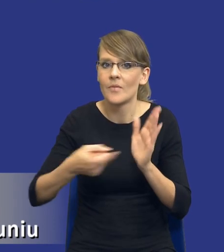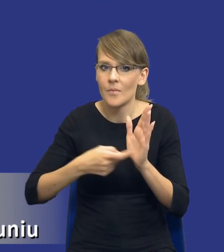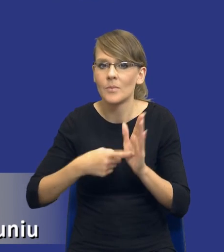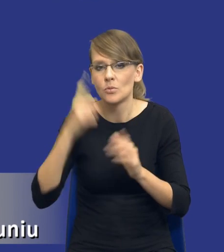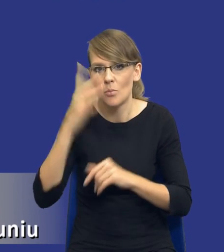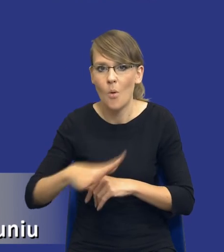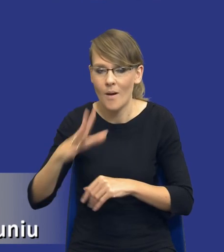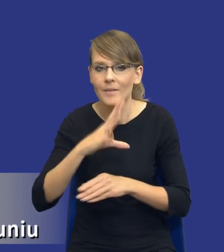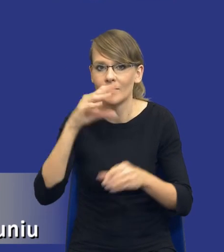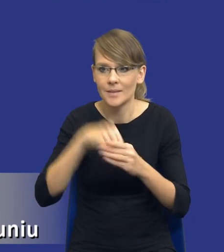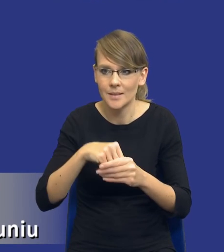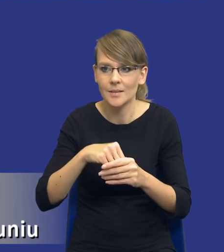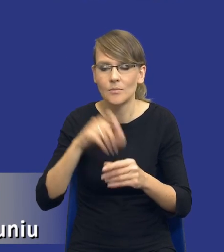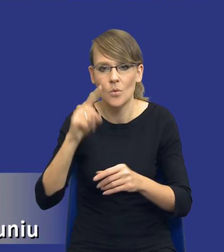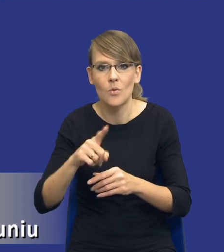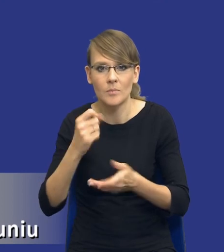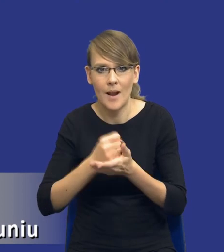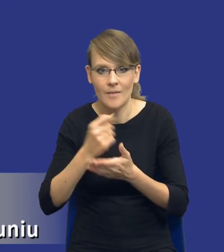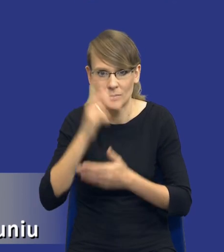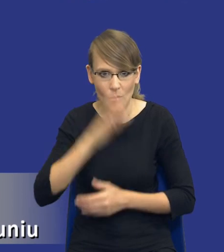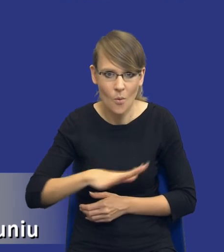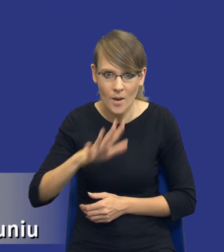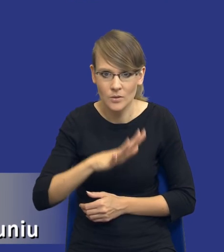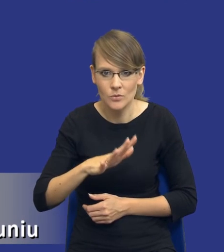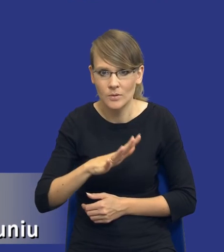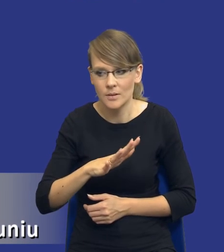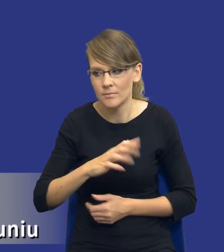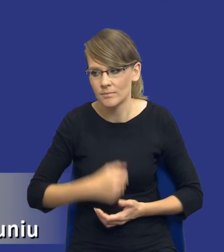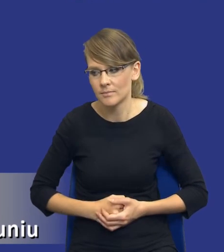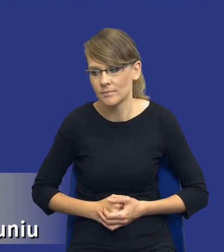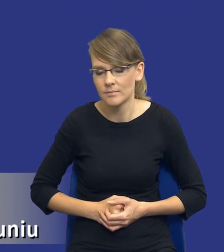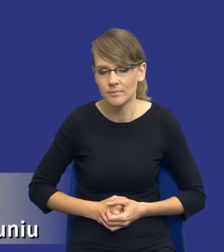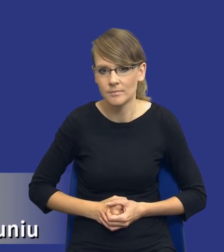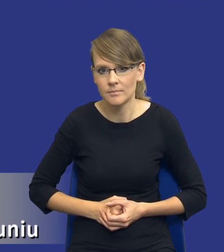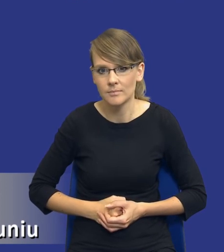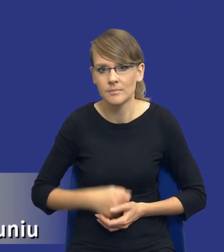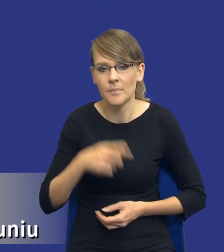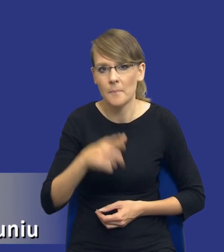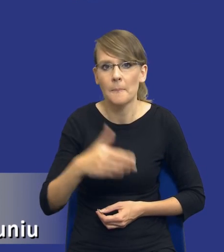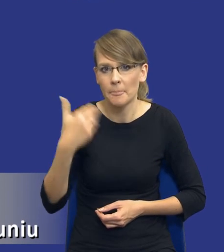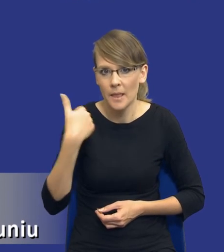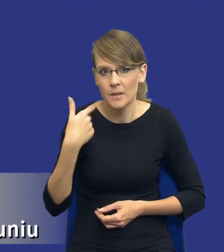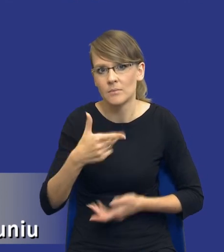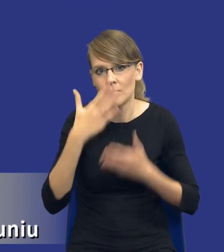społeczny, w mniejszym czy w większym zakresie, została wyrażona w ustawie